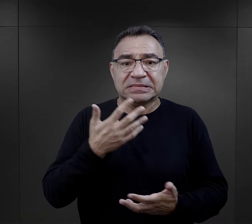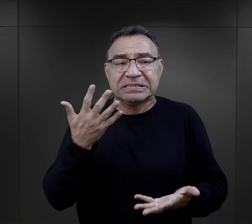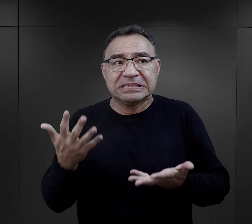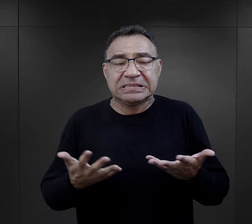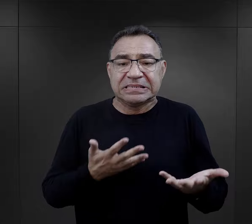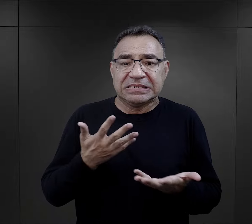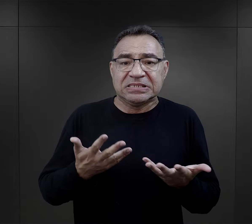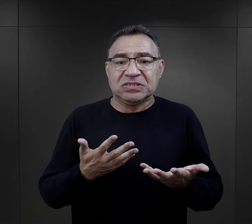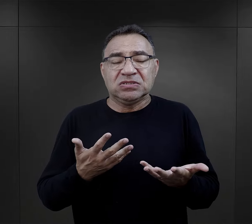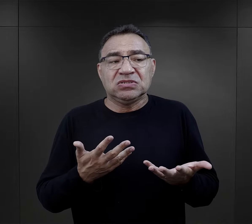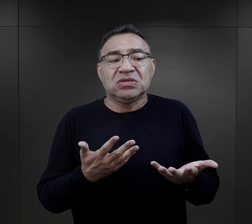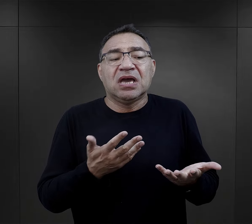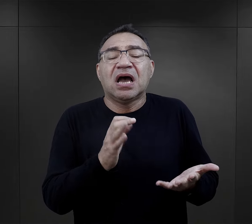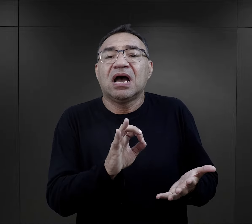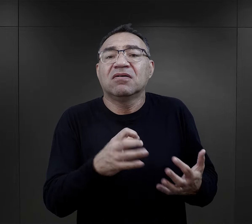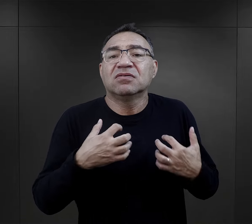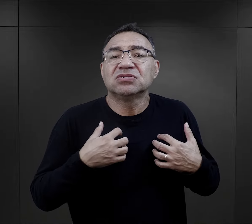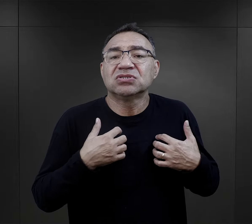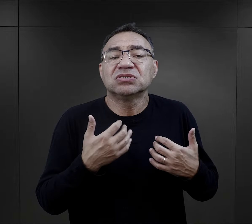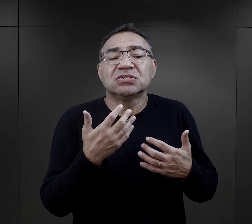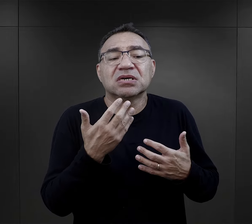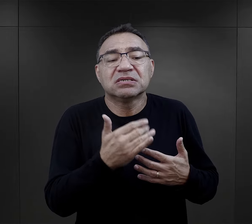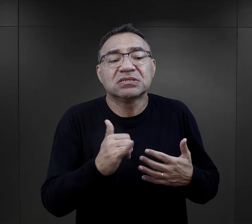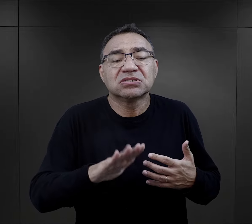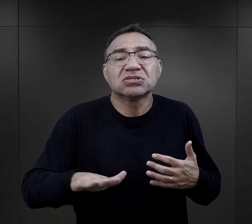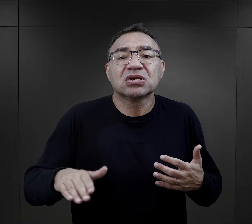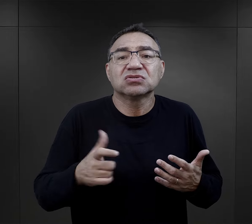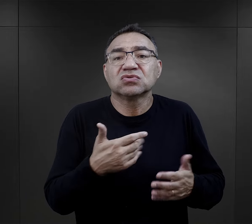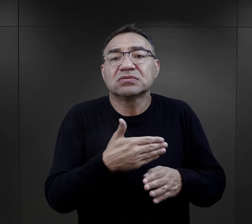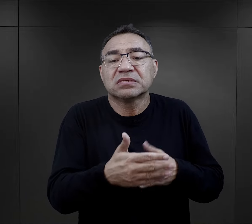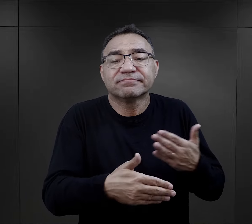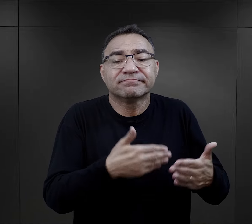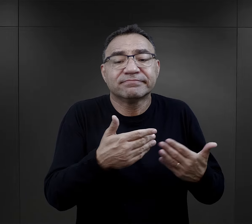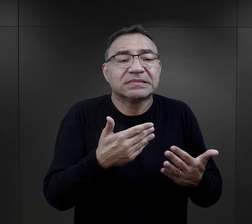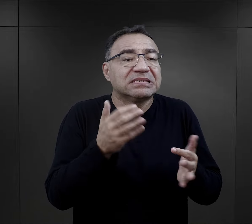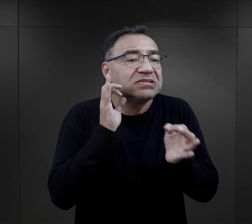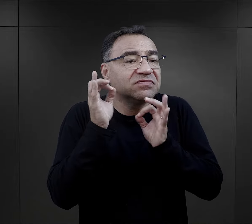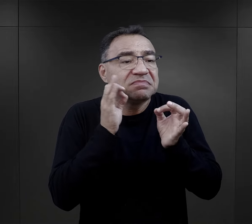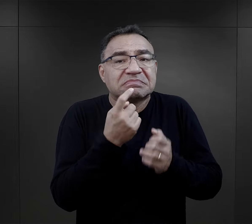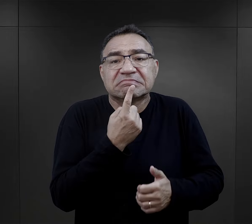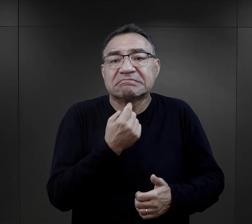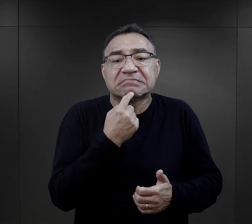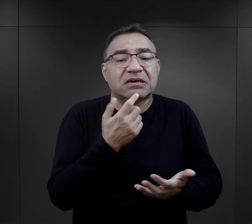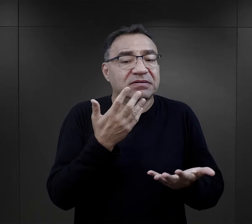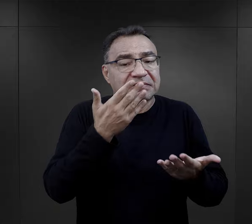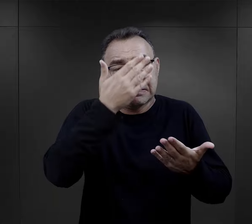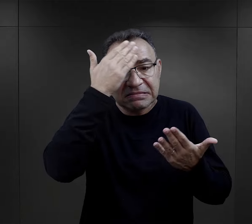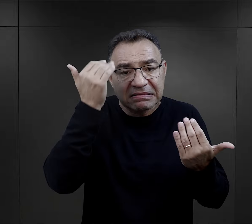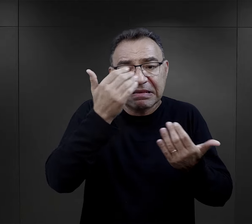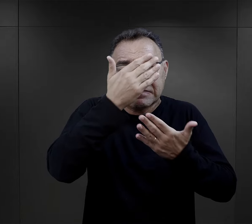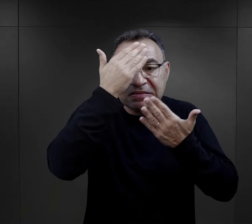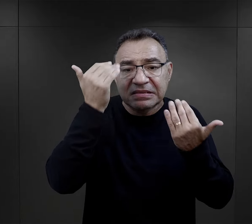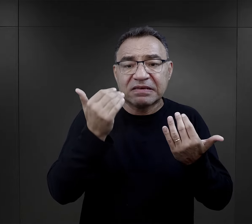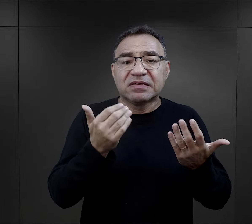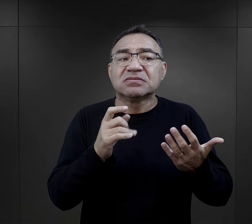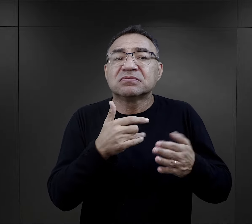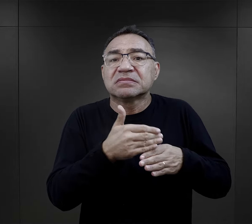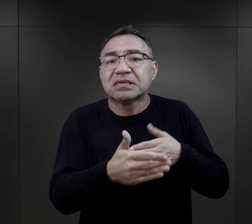niepewność, troska o los tych dzieci, te skąpe informacje, które docierały do nich,